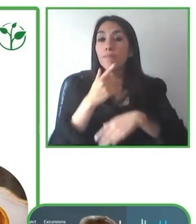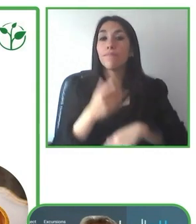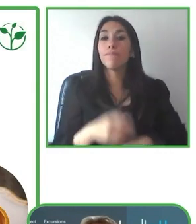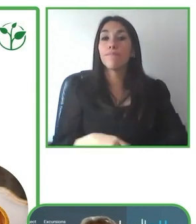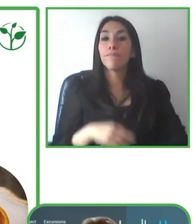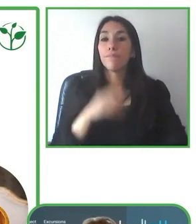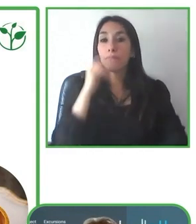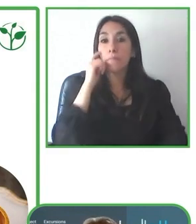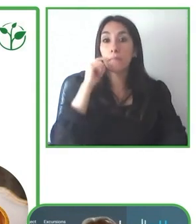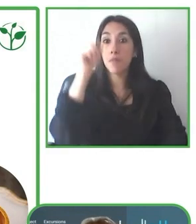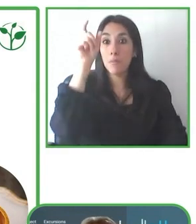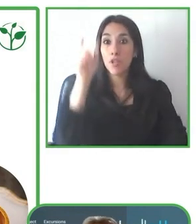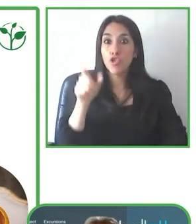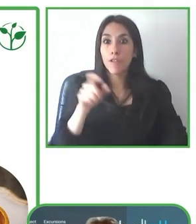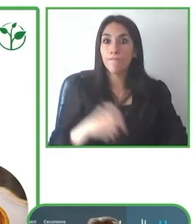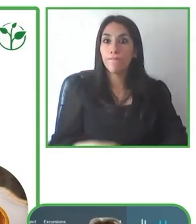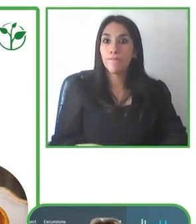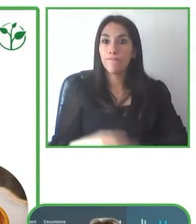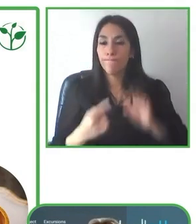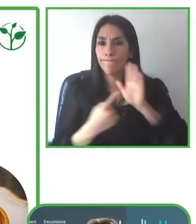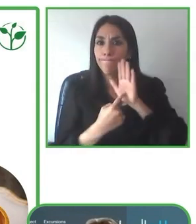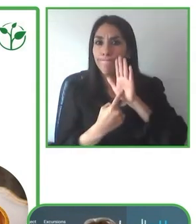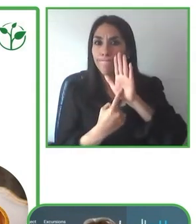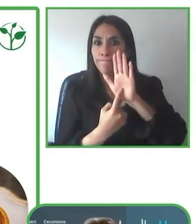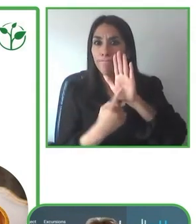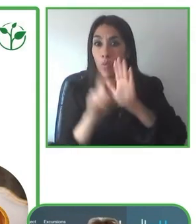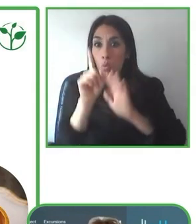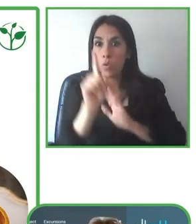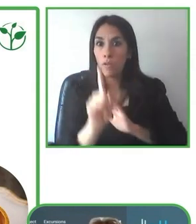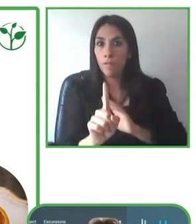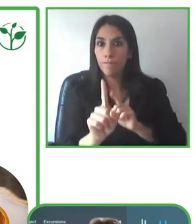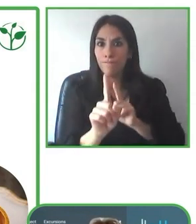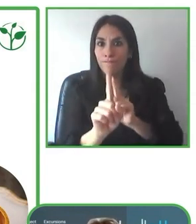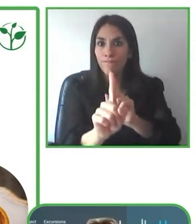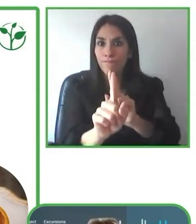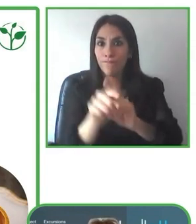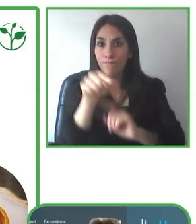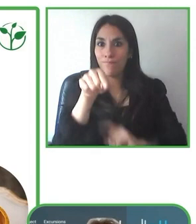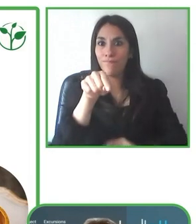uno y poniendo un énfasis muy específico en el tema de experiencias.